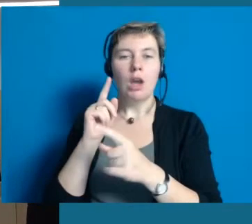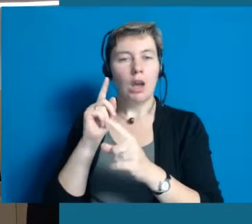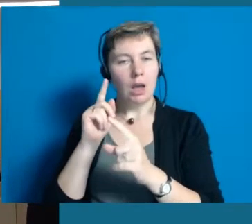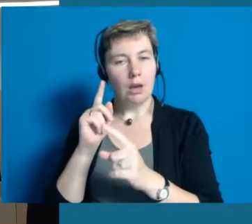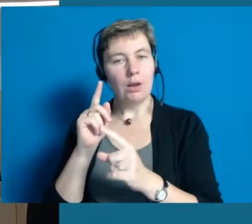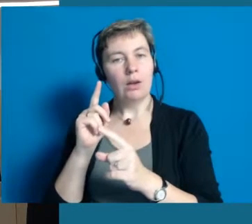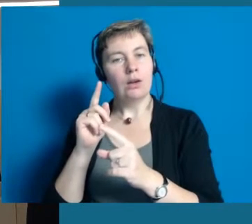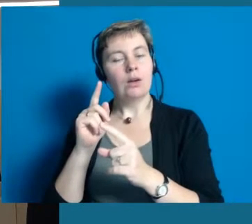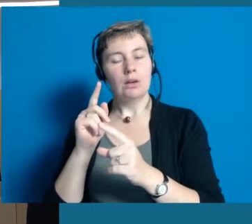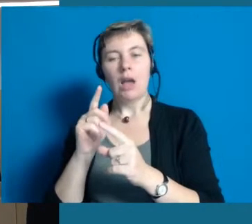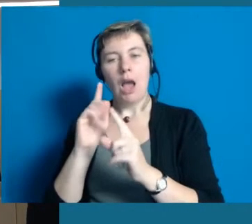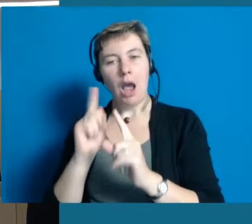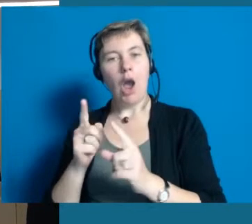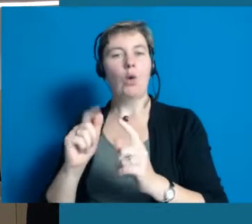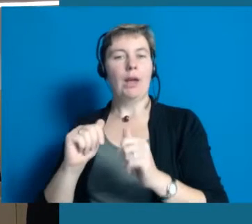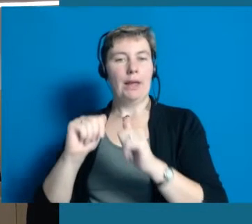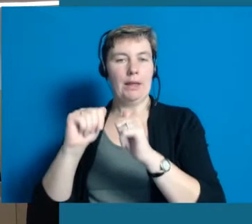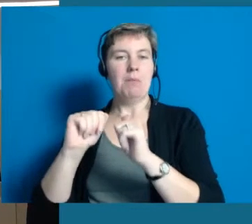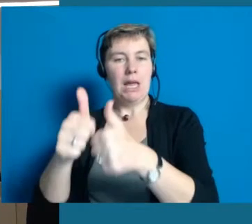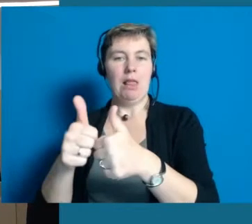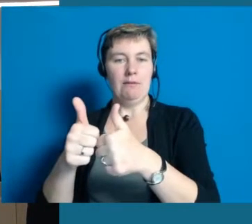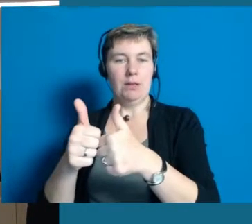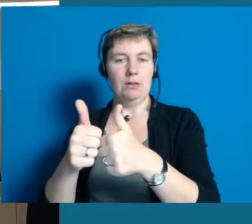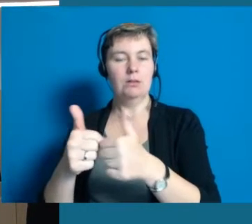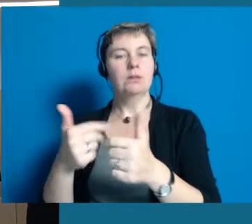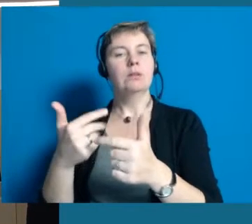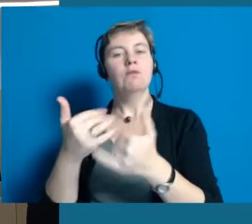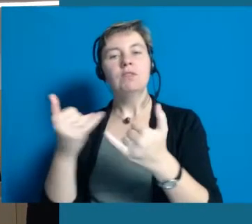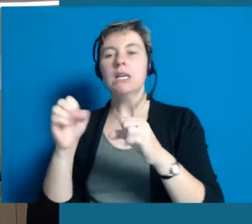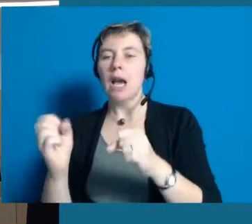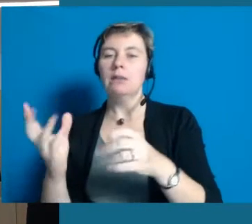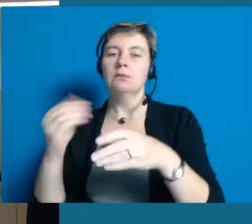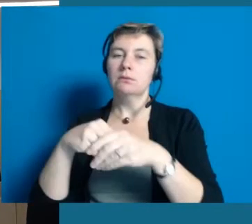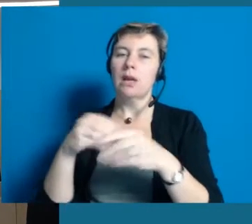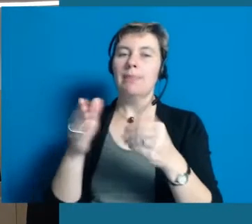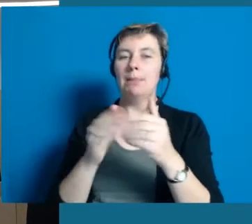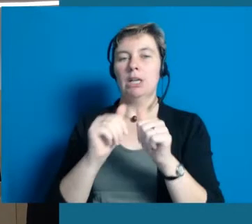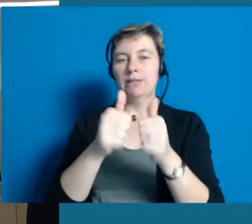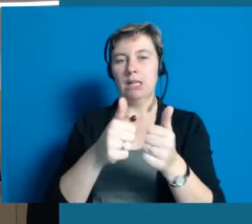für andere hilfsbedürftige Menschen in Hochheim anbieten. Also auch ein sehr interessantes Projekt.